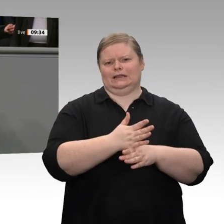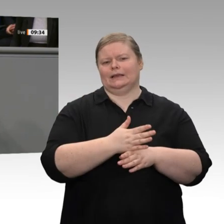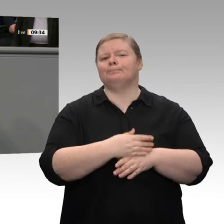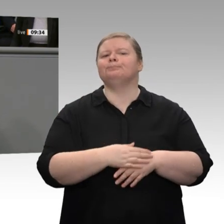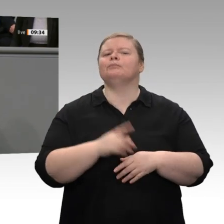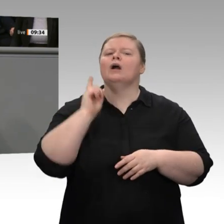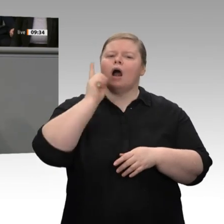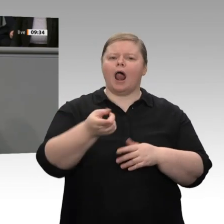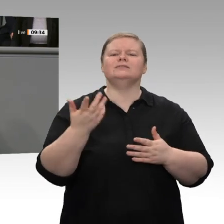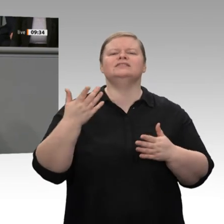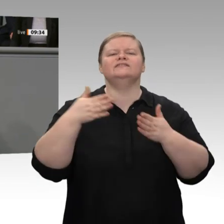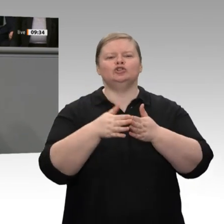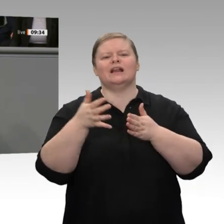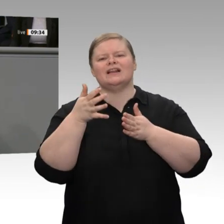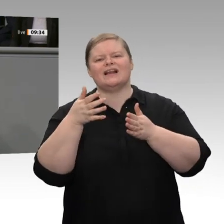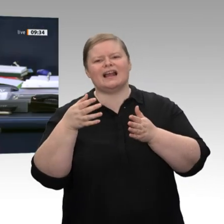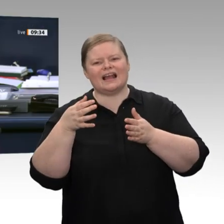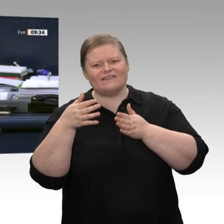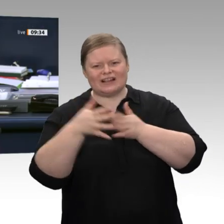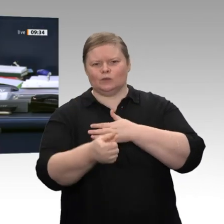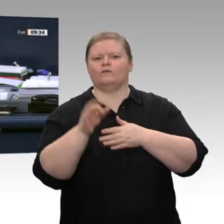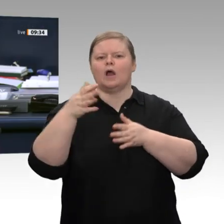Präsidenten besser nicht. Okay.